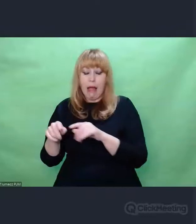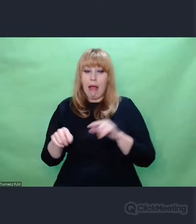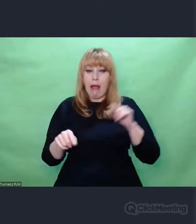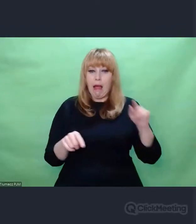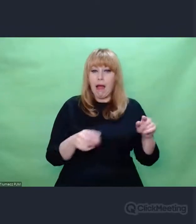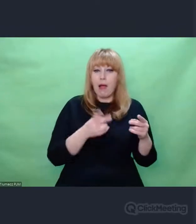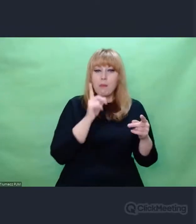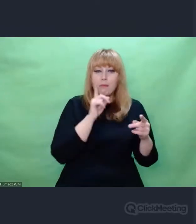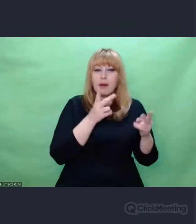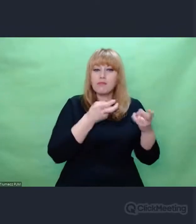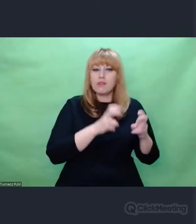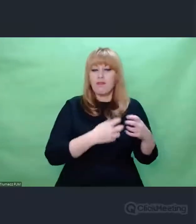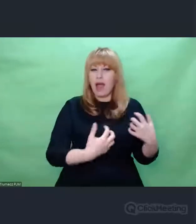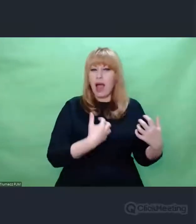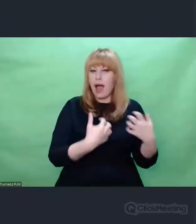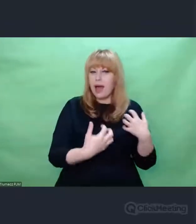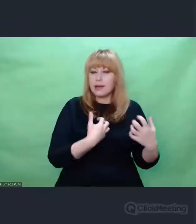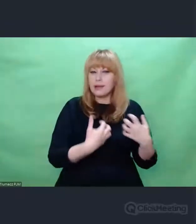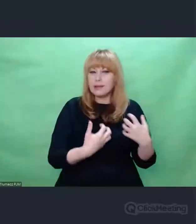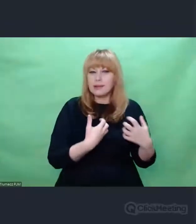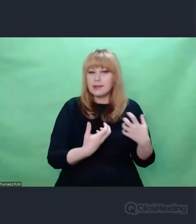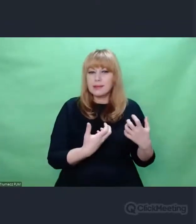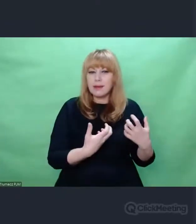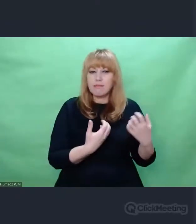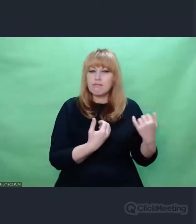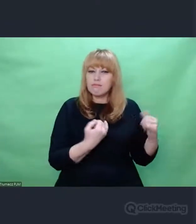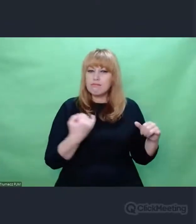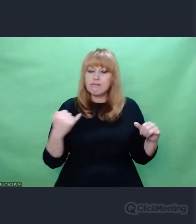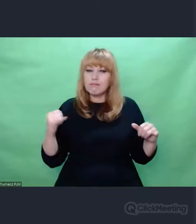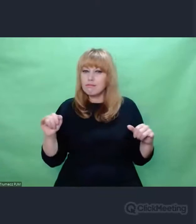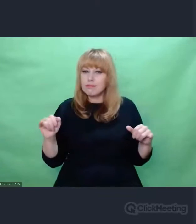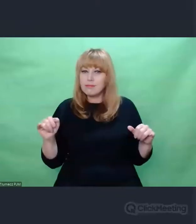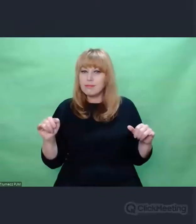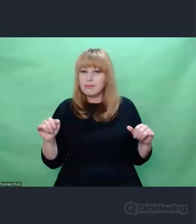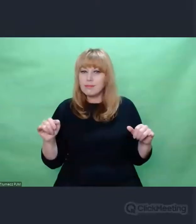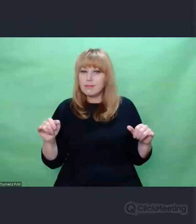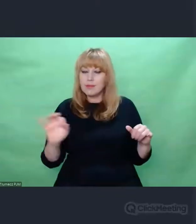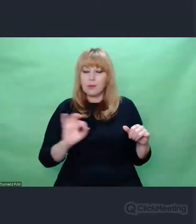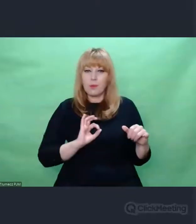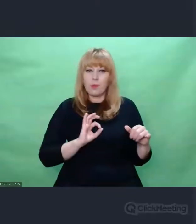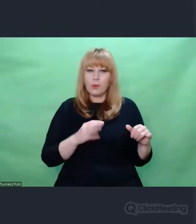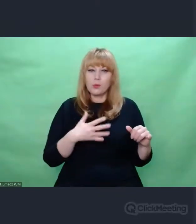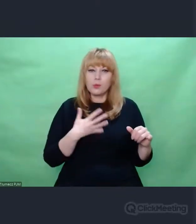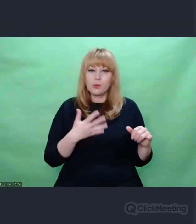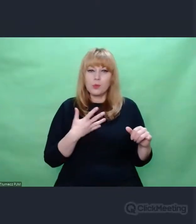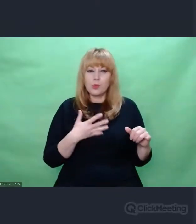jakiegoś produktu konsumenckiego - nazwijmy to - w moim odczuciu jest inspiracja.